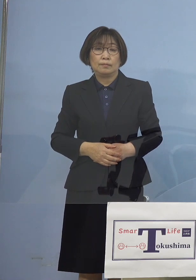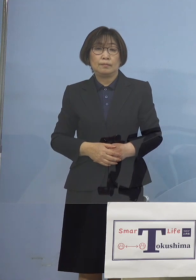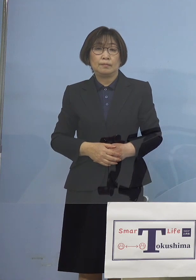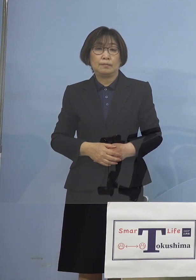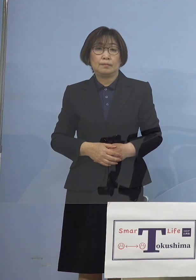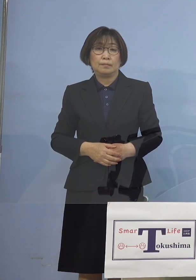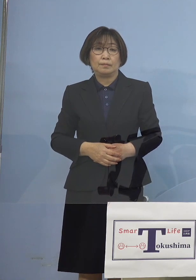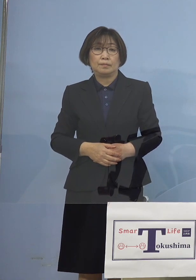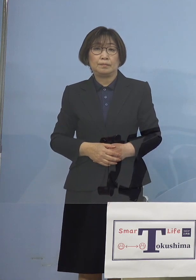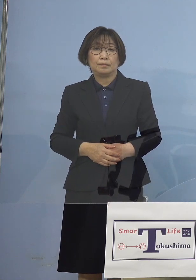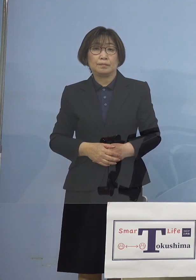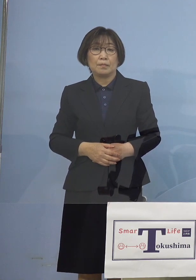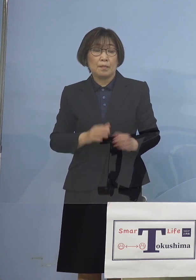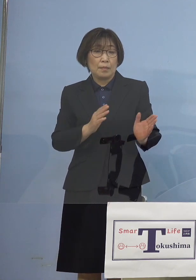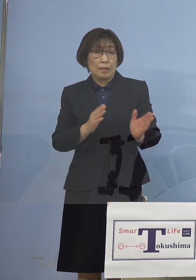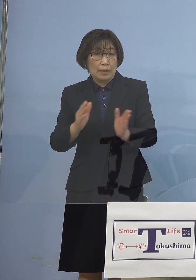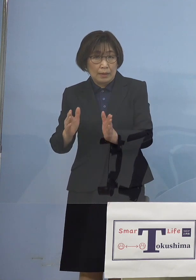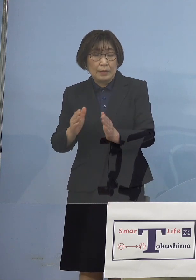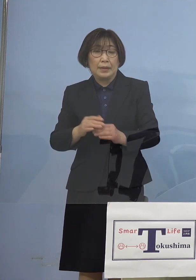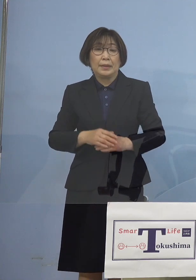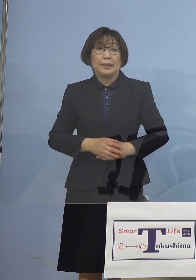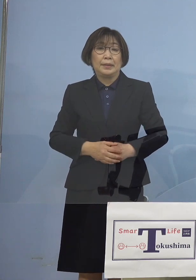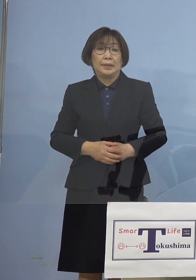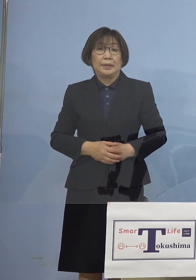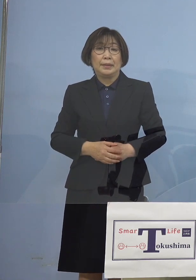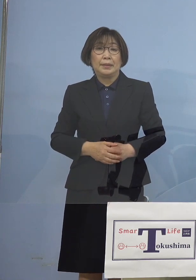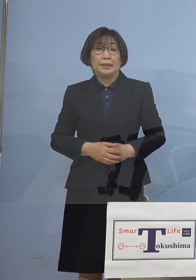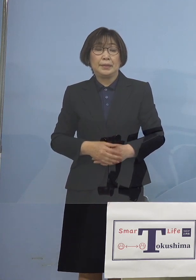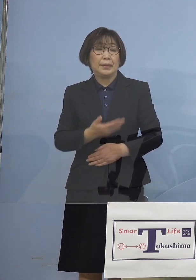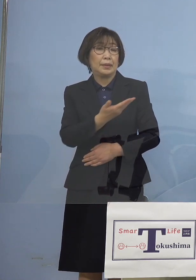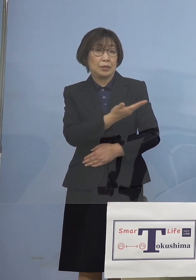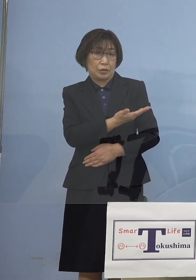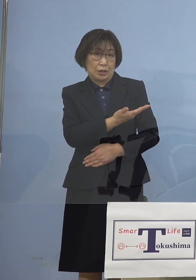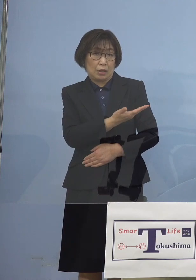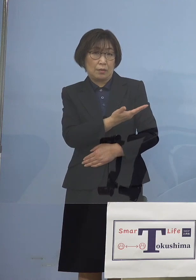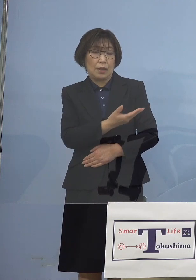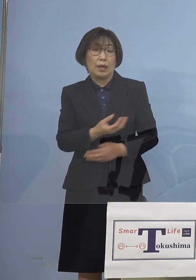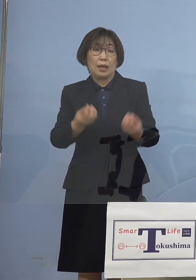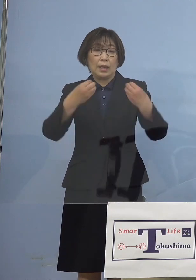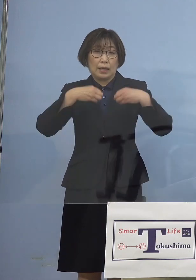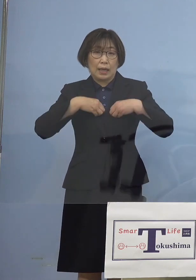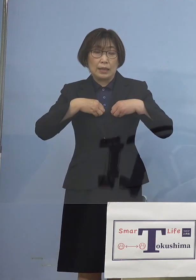またさらにはということで こちらは感染拡大抑止のための